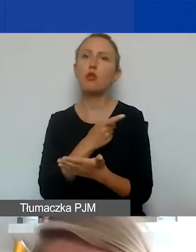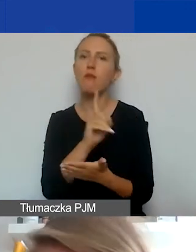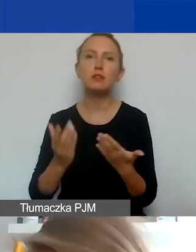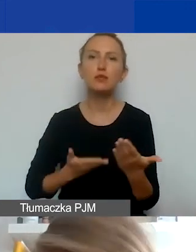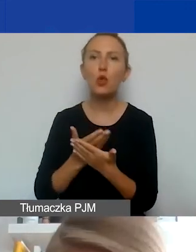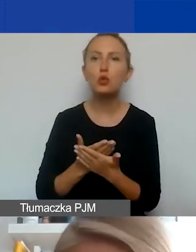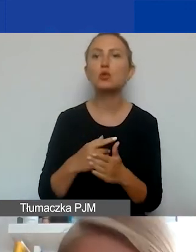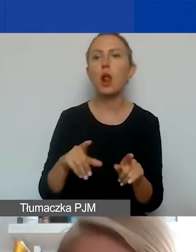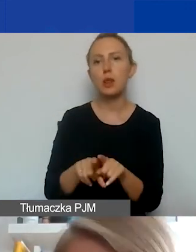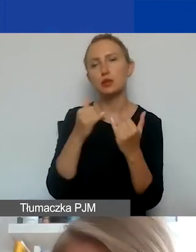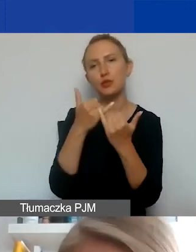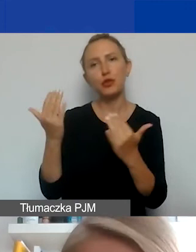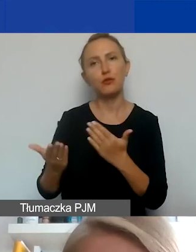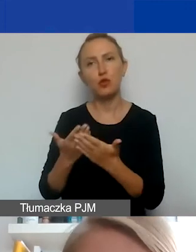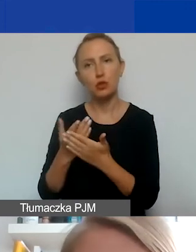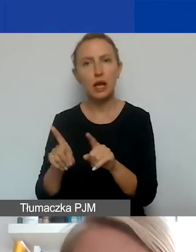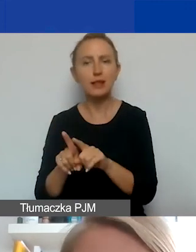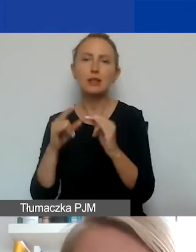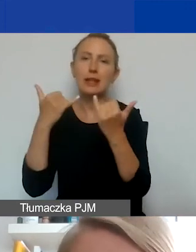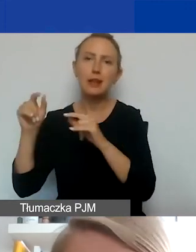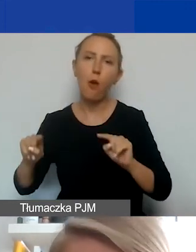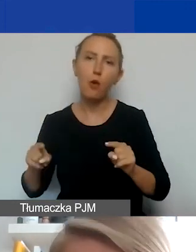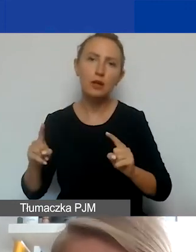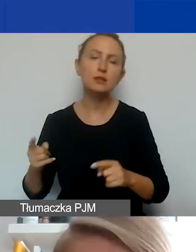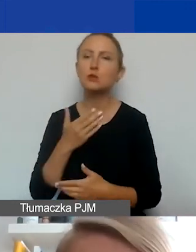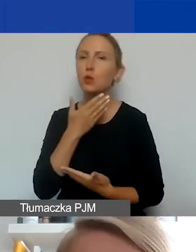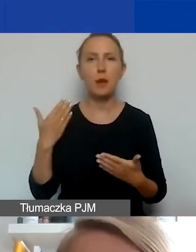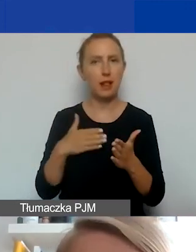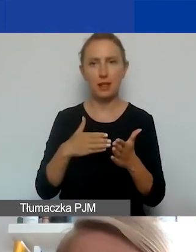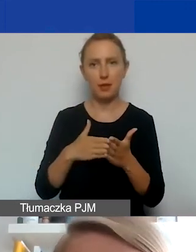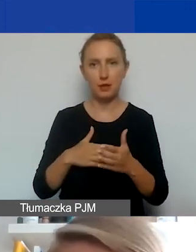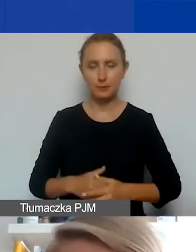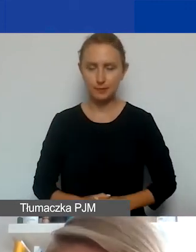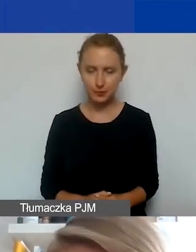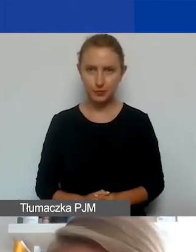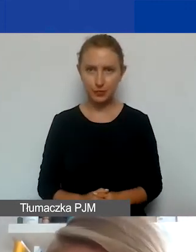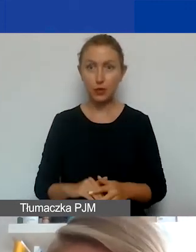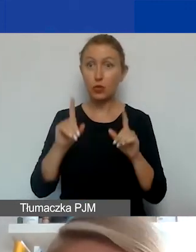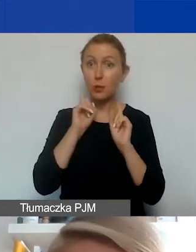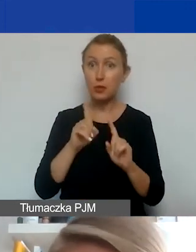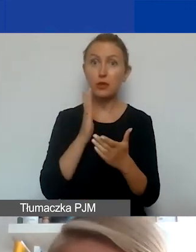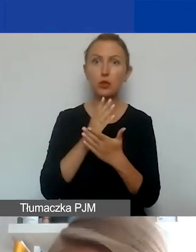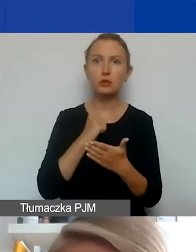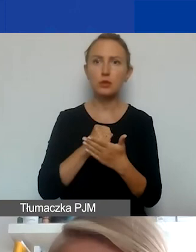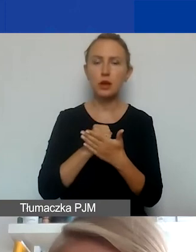w innych wnioskach też, w innych organizacjach. Nie ma tutaj limitu. To jest tylko kwestia zdrowego rozsądku i tego,